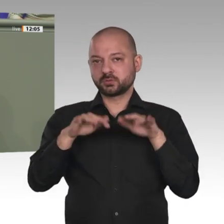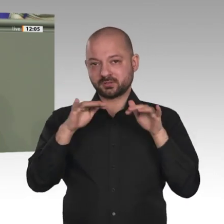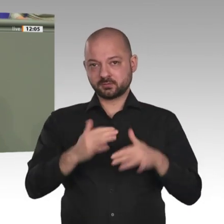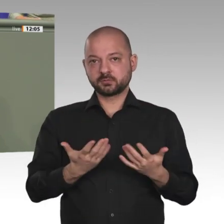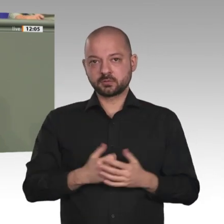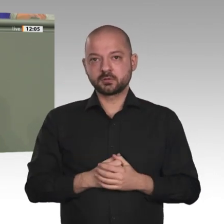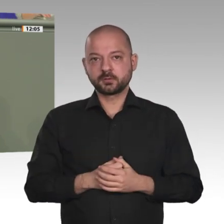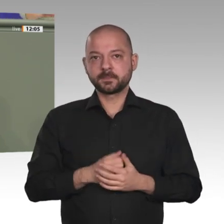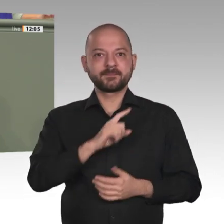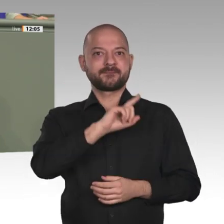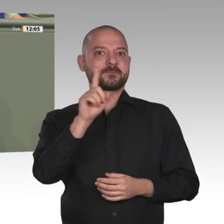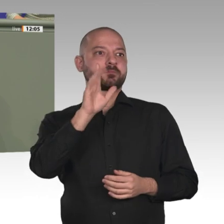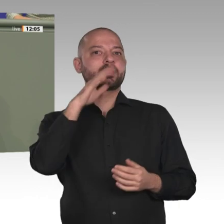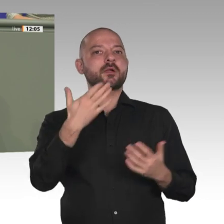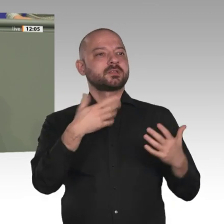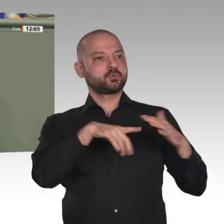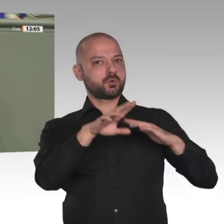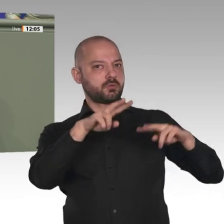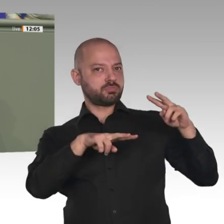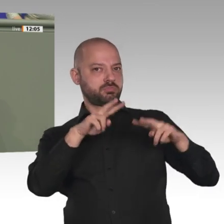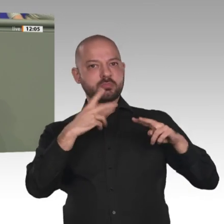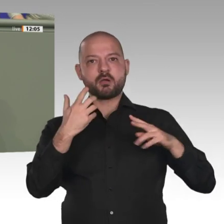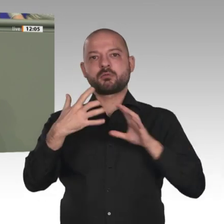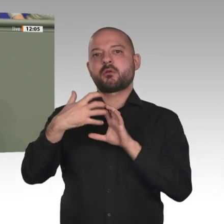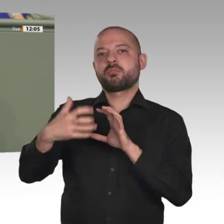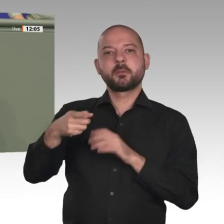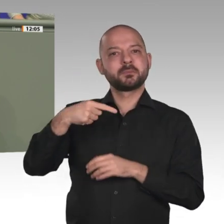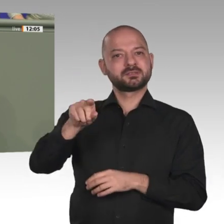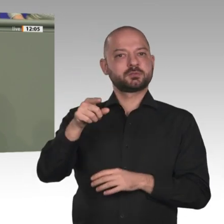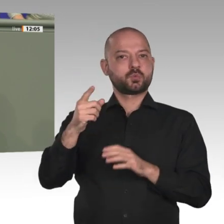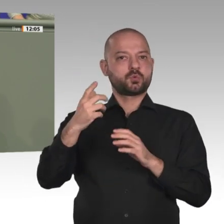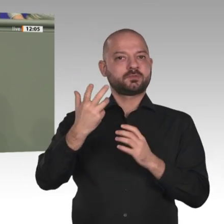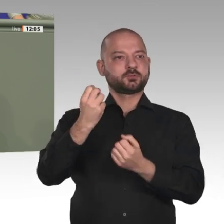Gesprächen mit den Kolleginnen und Kollegen der Assemble nationale. Ich fand, es war